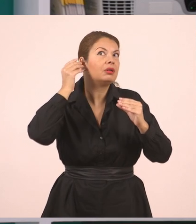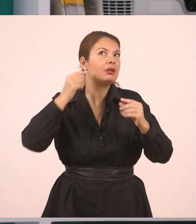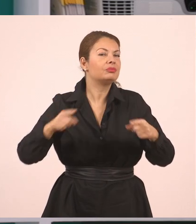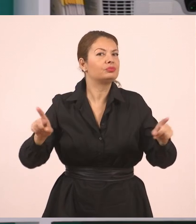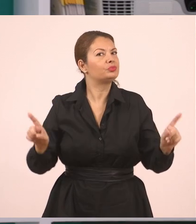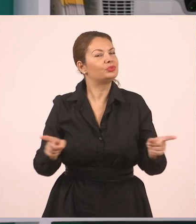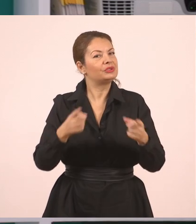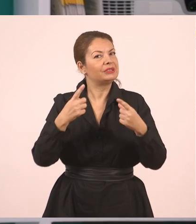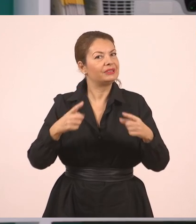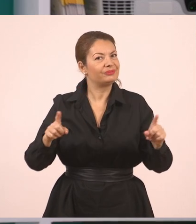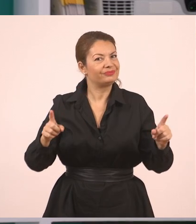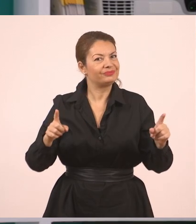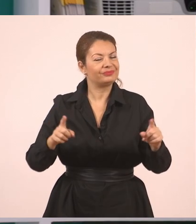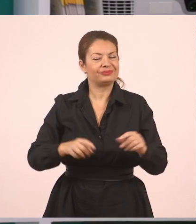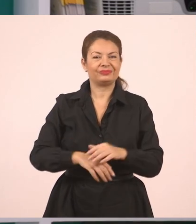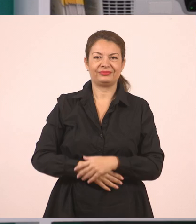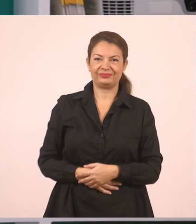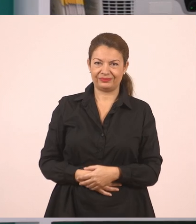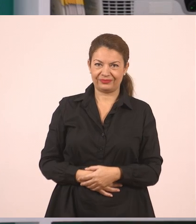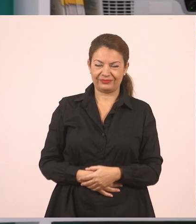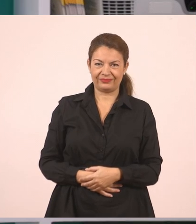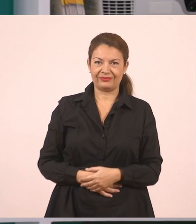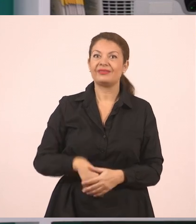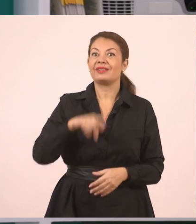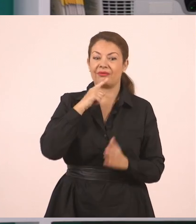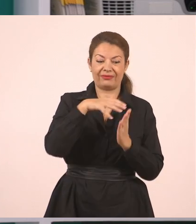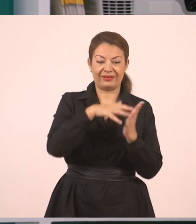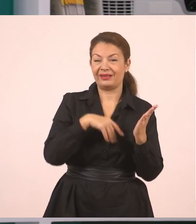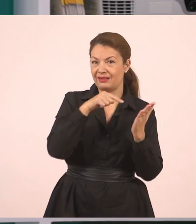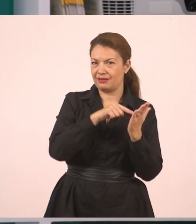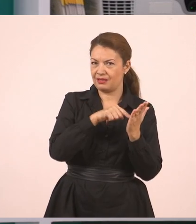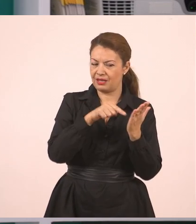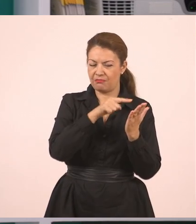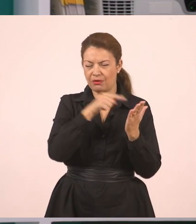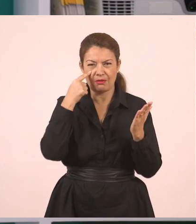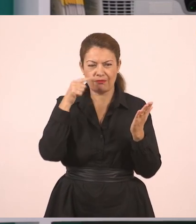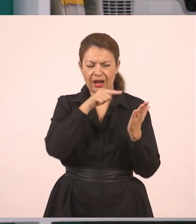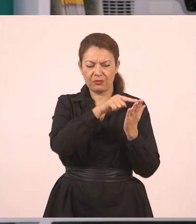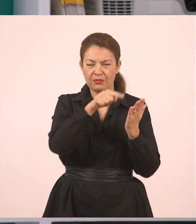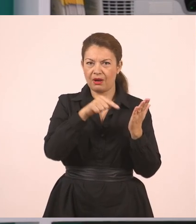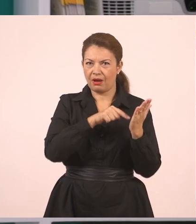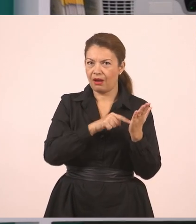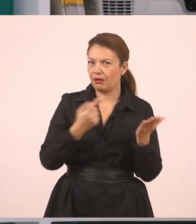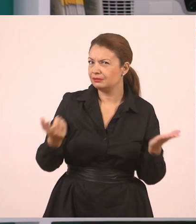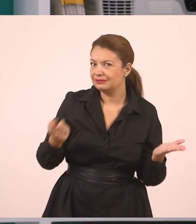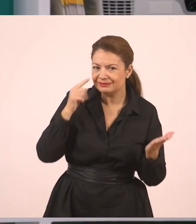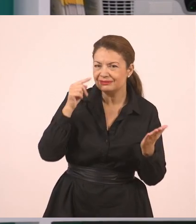Αυτό λοιπόν ήτανε το κείμενο, παιδιά. Μέσα σε αυτό το κείμενο έχουμε πολλές φορές σημεία,